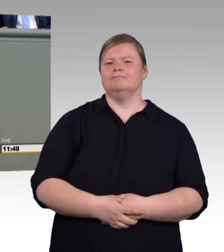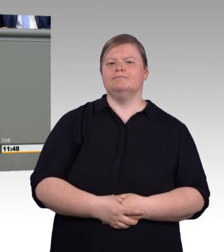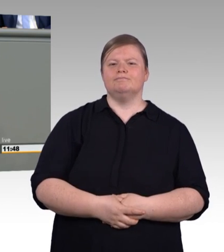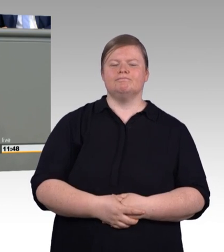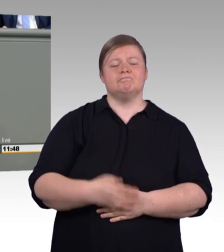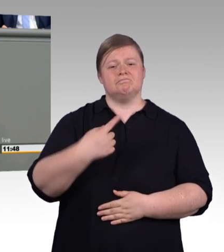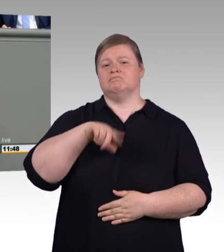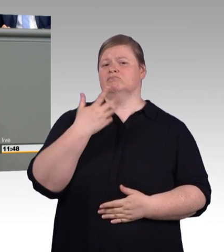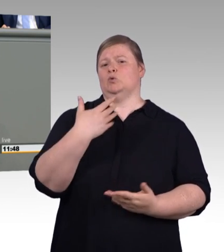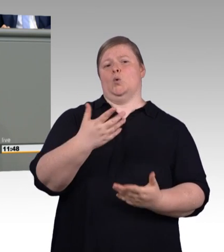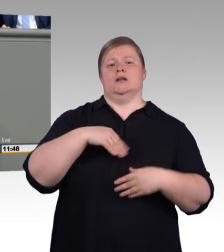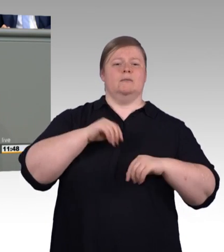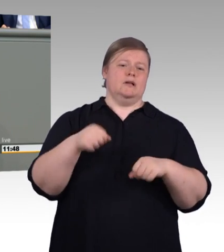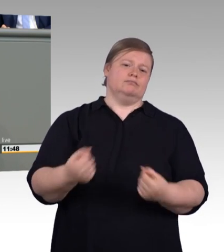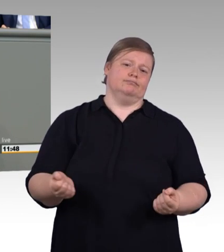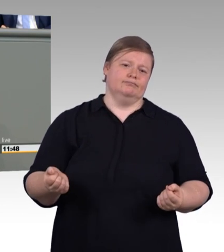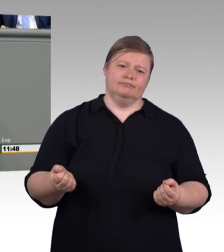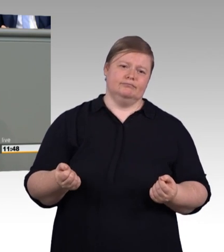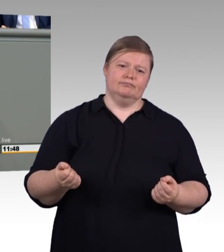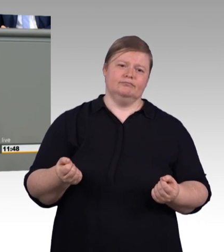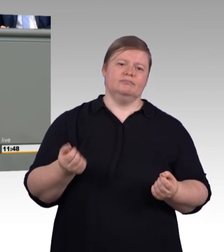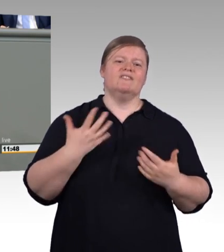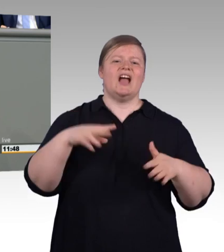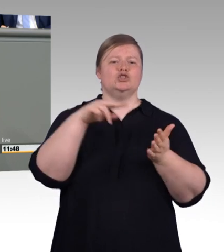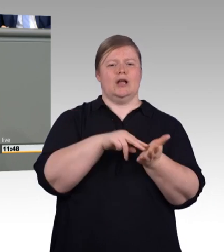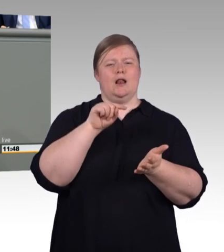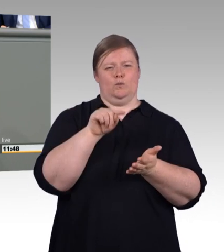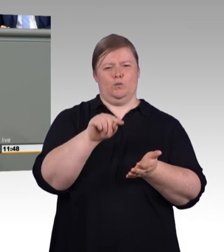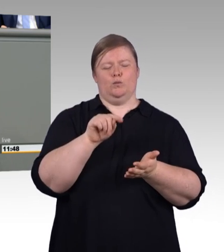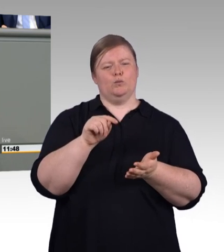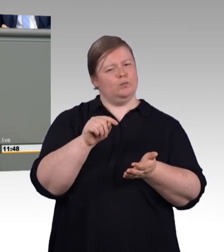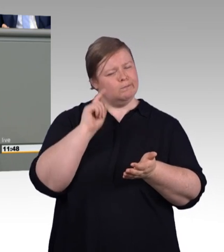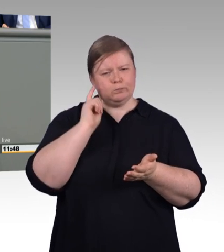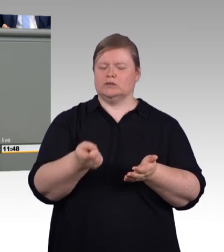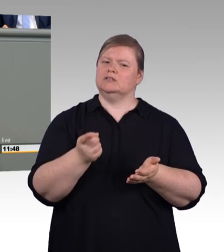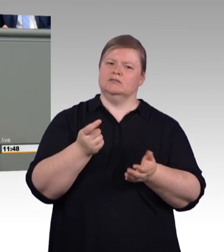muss auch für Prüfer möglich sein. (Beifall) Sehr geehrte Kolleginnen und Kollegen,